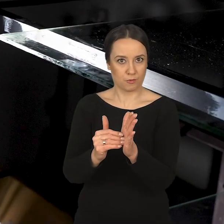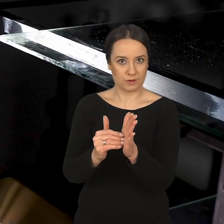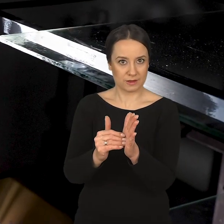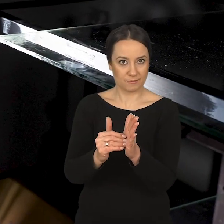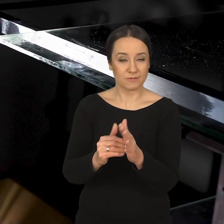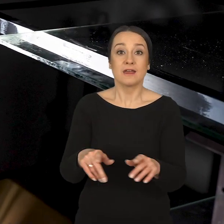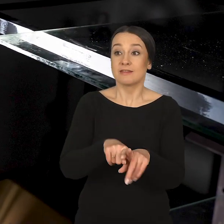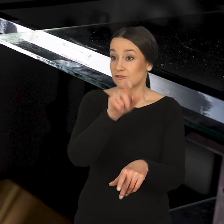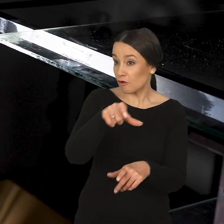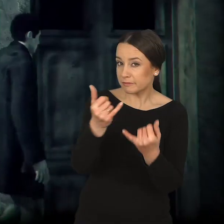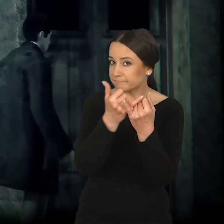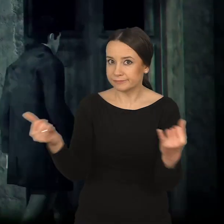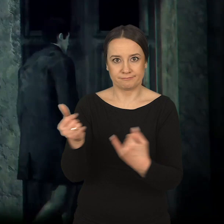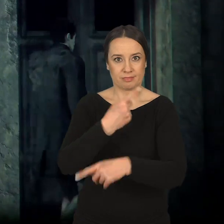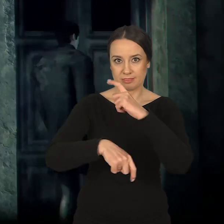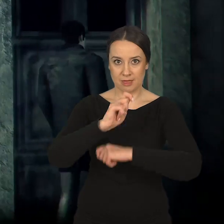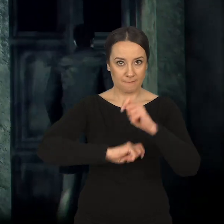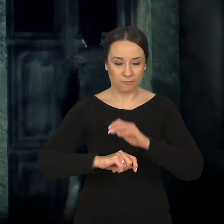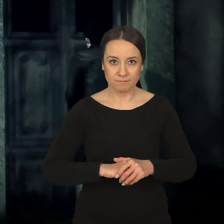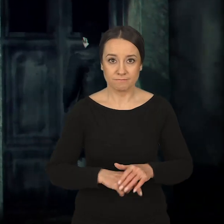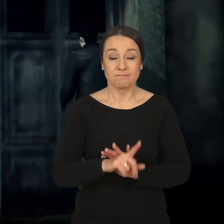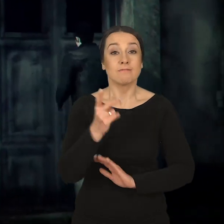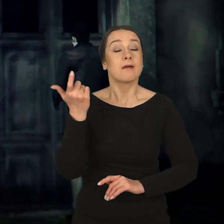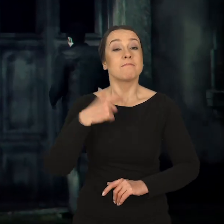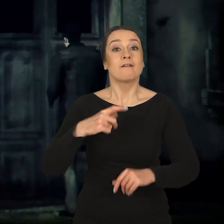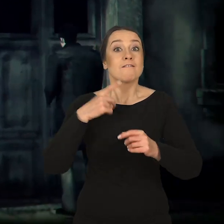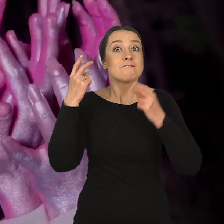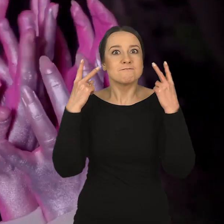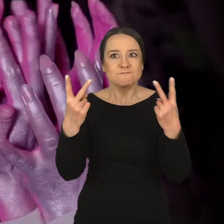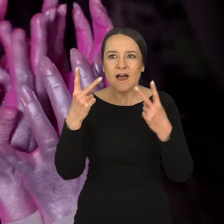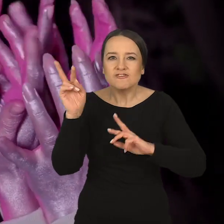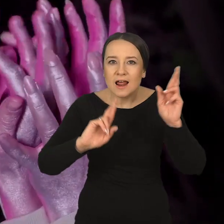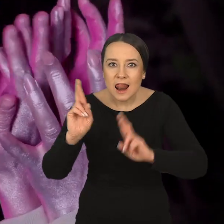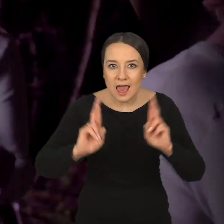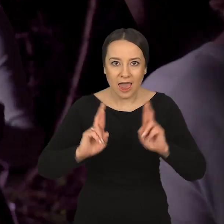Przy osobach z niepełnosprawnościami jest dla mnie bardzo ważne reagowanie